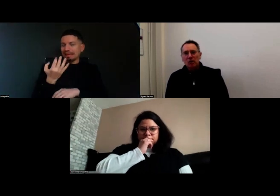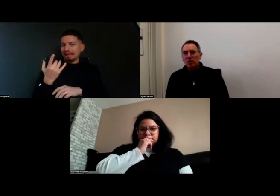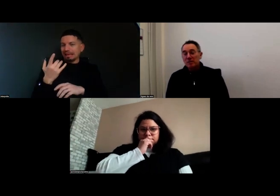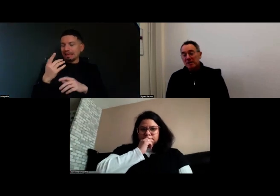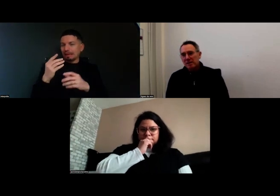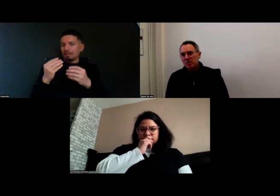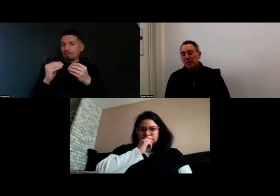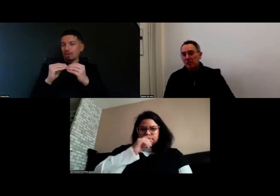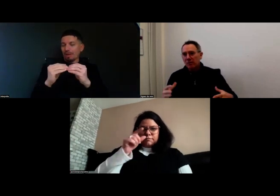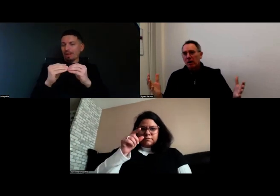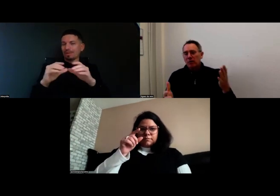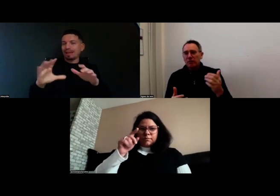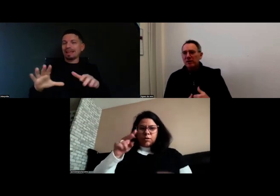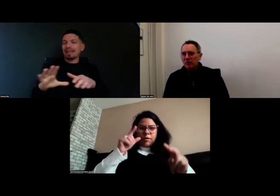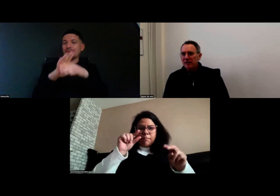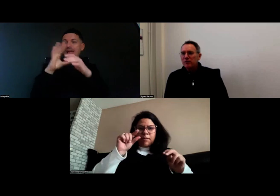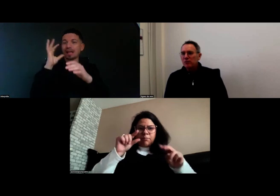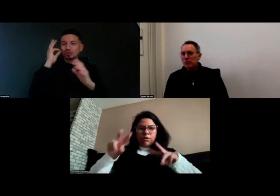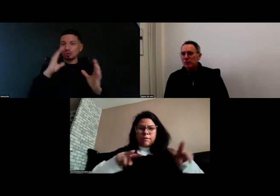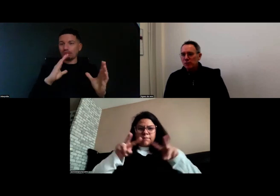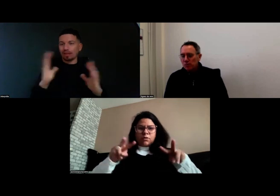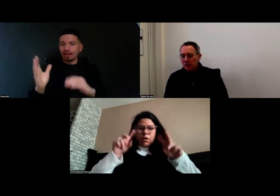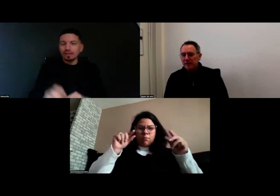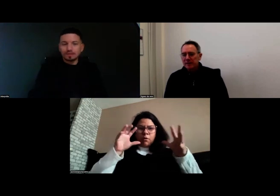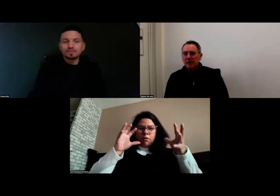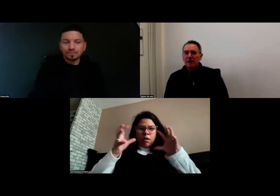entre l'image et le son qui doit provenir de la diffusion sur le zoom.